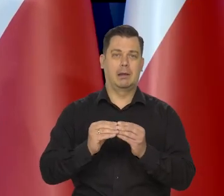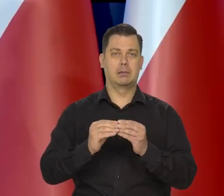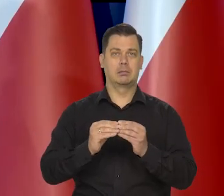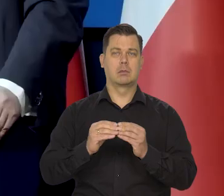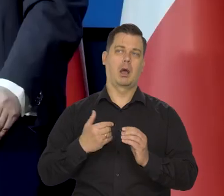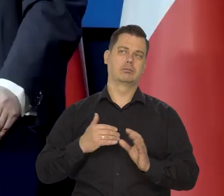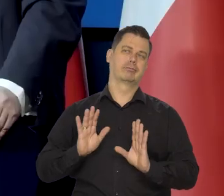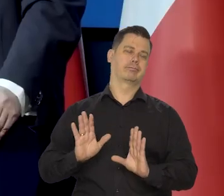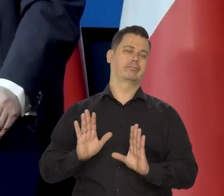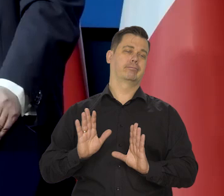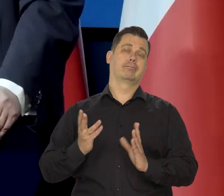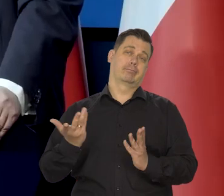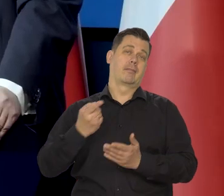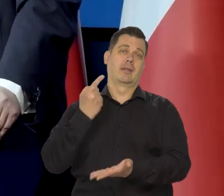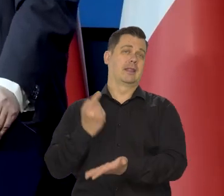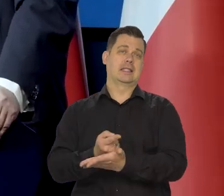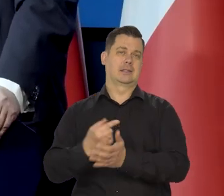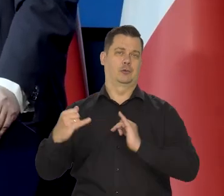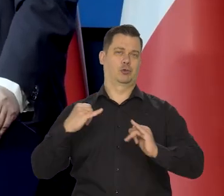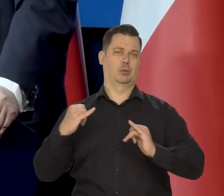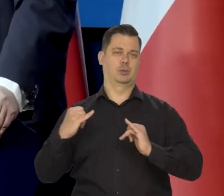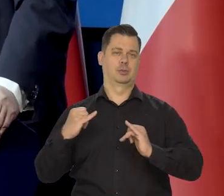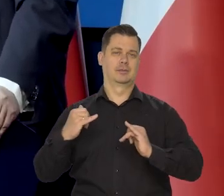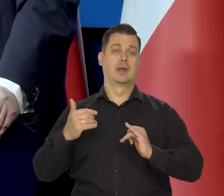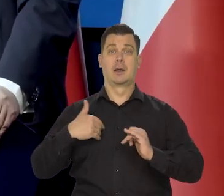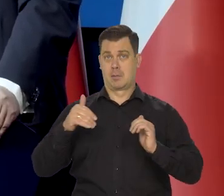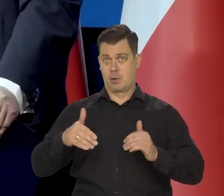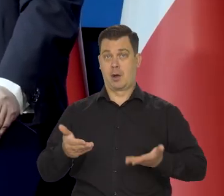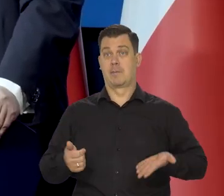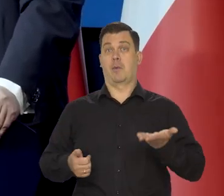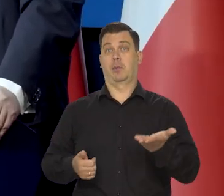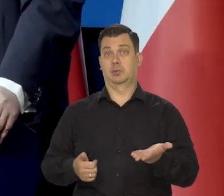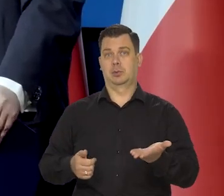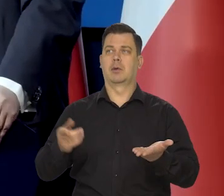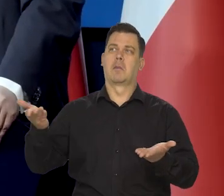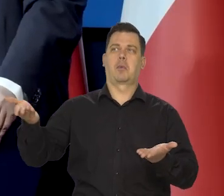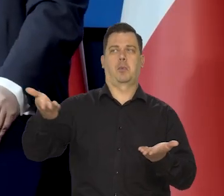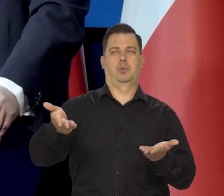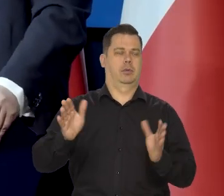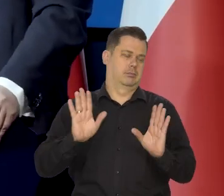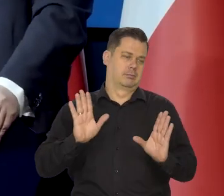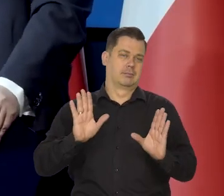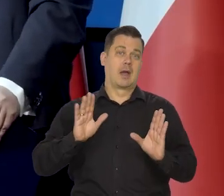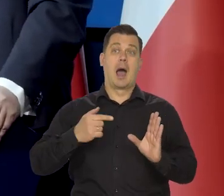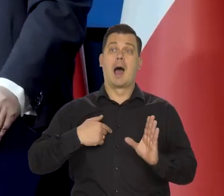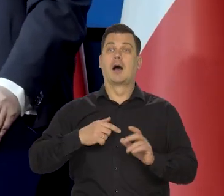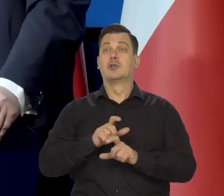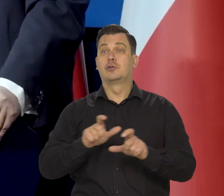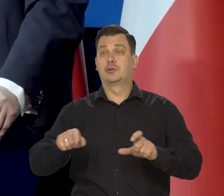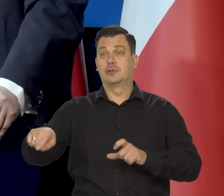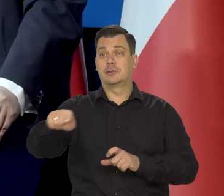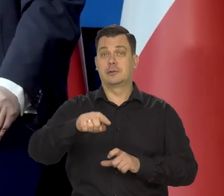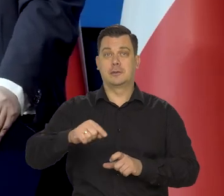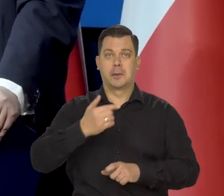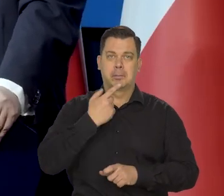Mogliśmy najwyżej polemizować, czy inne ekspertyzy przedstawiać dotyczące tego, czy dana grupa jest tą szczególnie dotkniętą, czy nie.